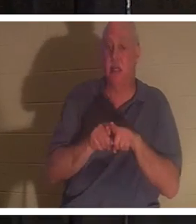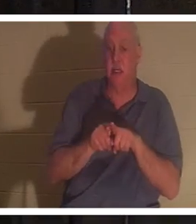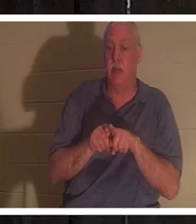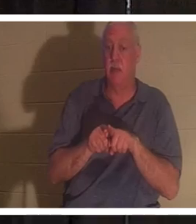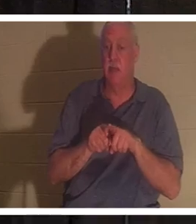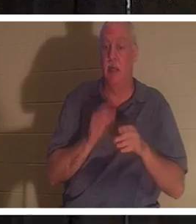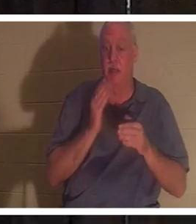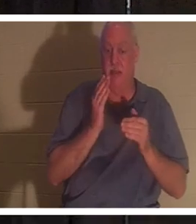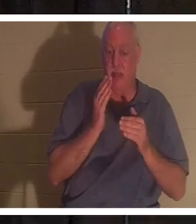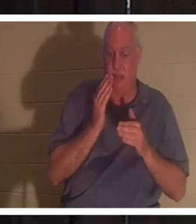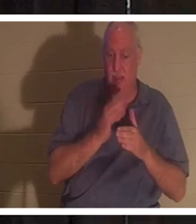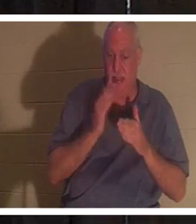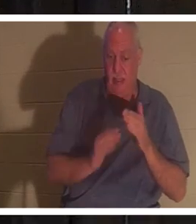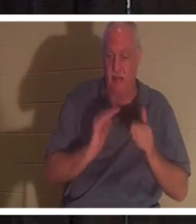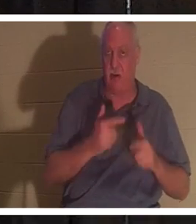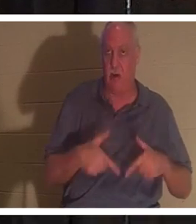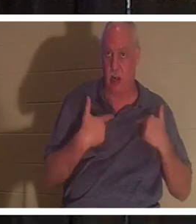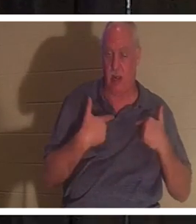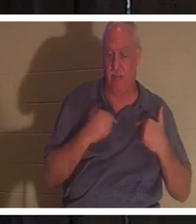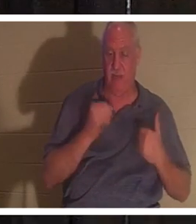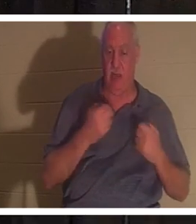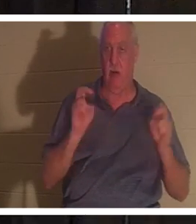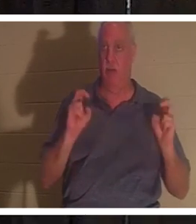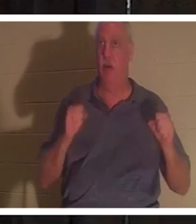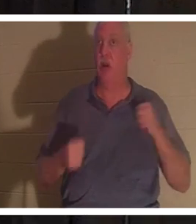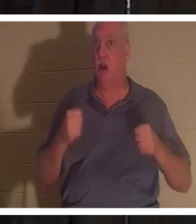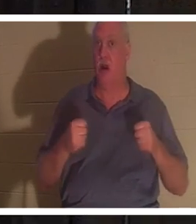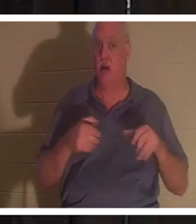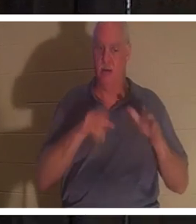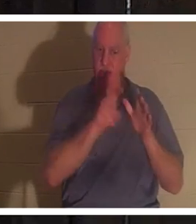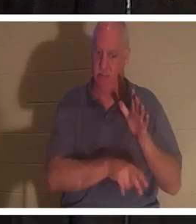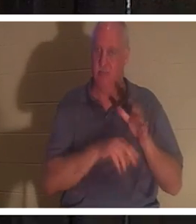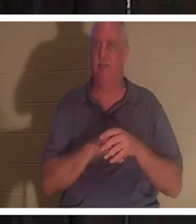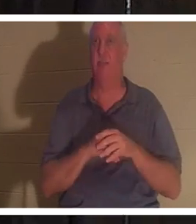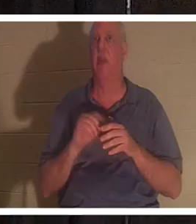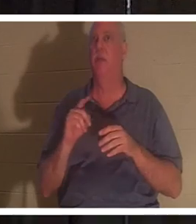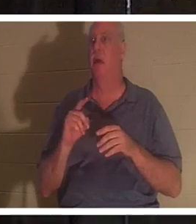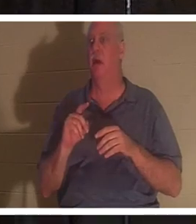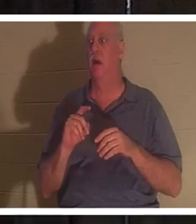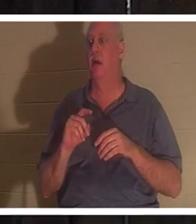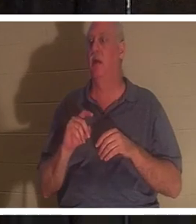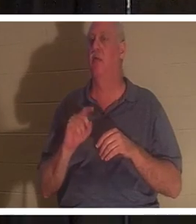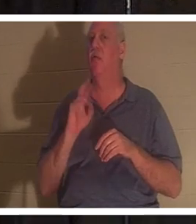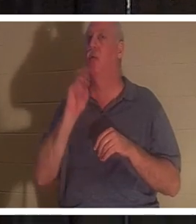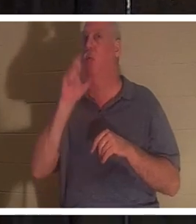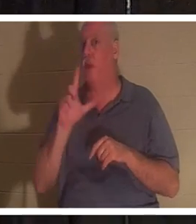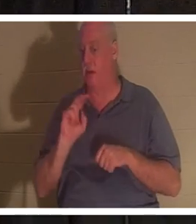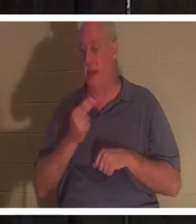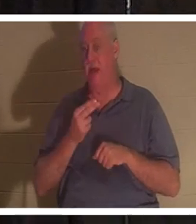हमारे जीवन के अंत में । हमारी कार ज़मीन में गाड़ दी गई है, लेकिन असली हम जीवित हैं, चाहे आप ईसाई हों